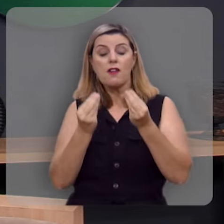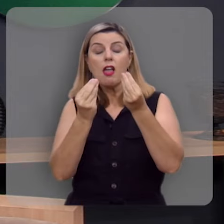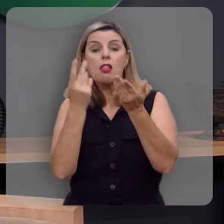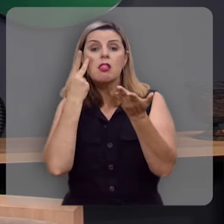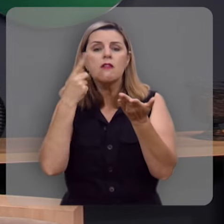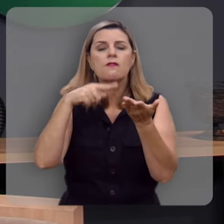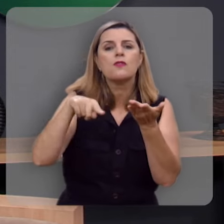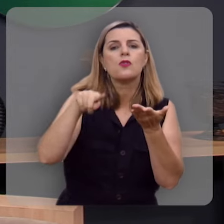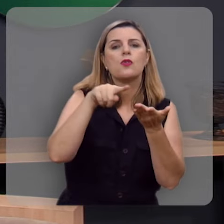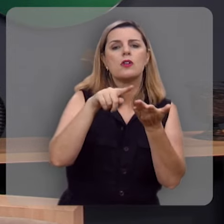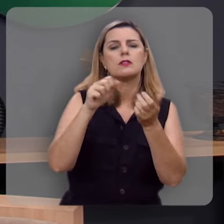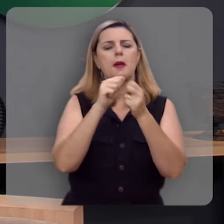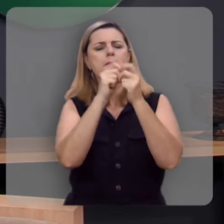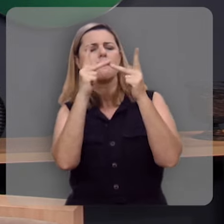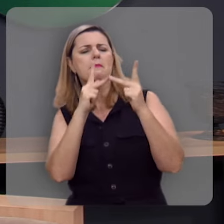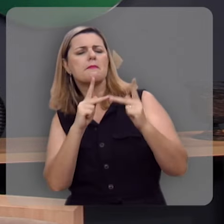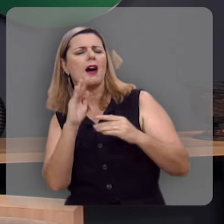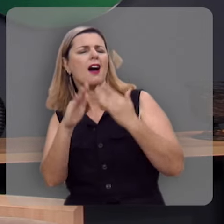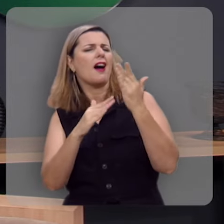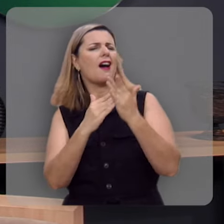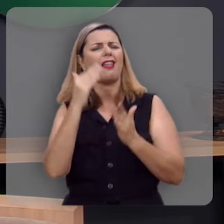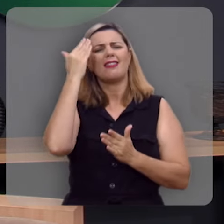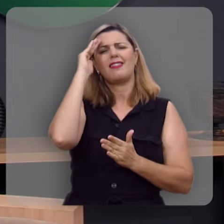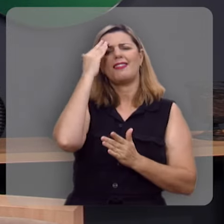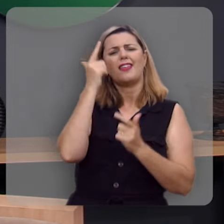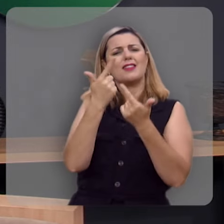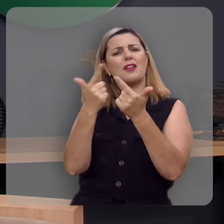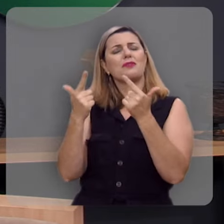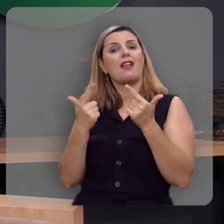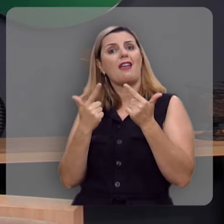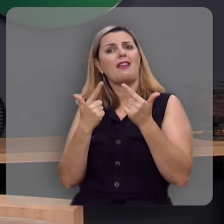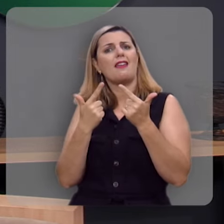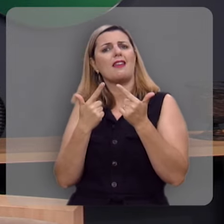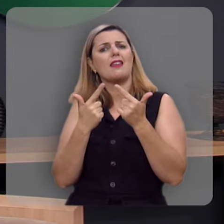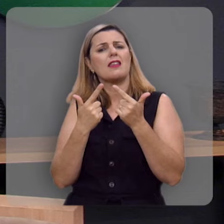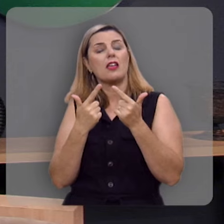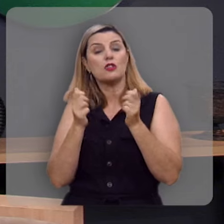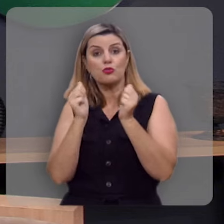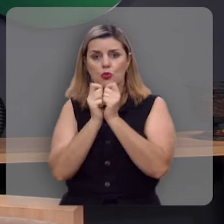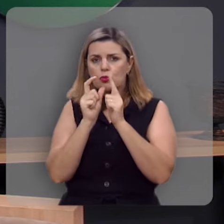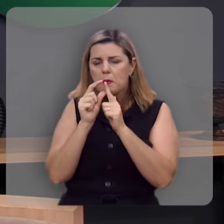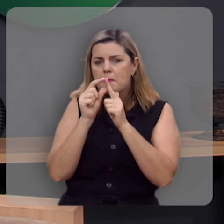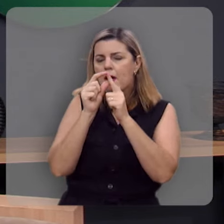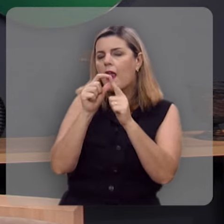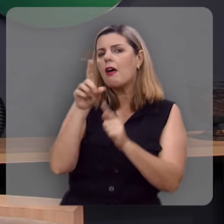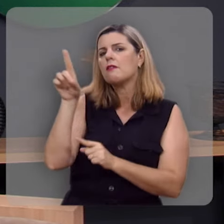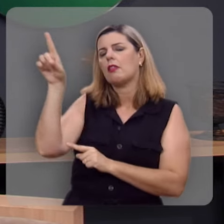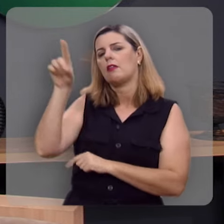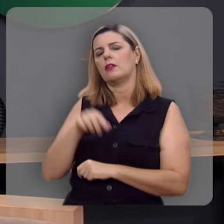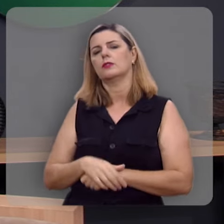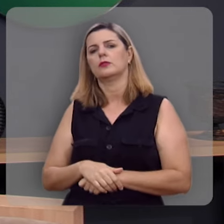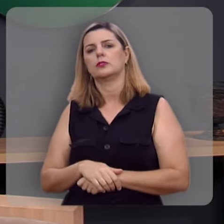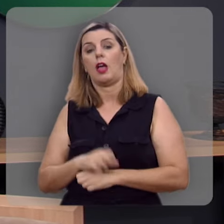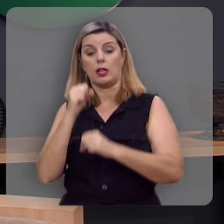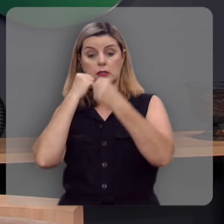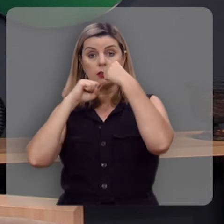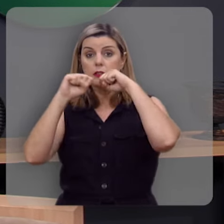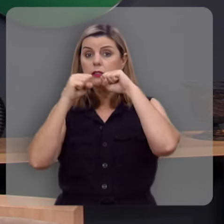para você aquela paz que excede todo entendimento, é na palavra de Deus, que o salmista chegou